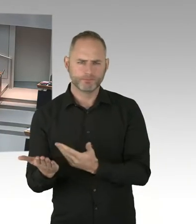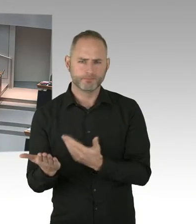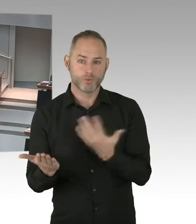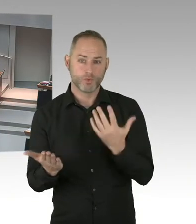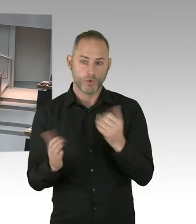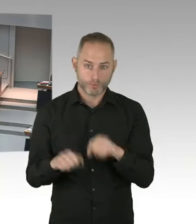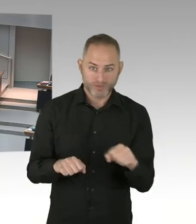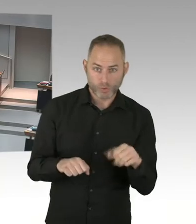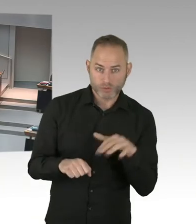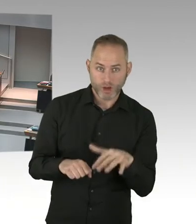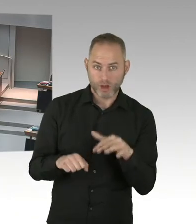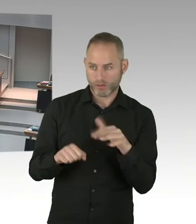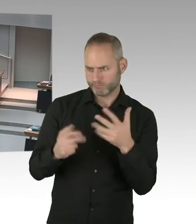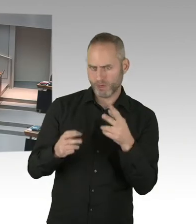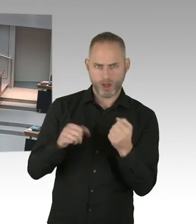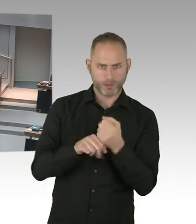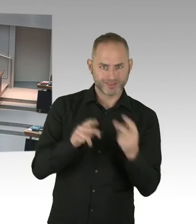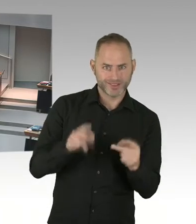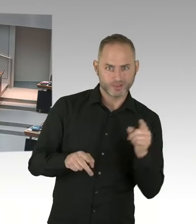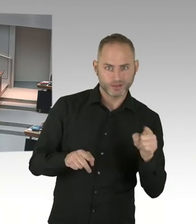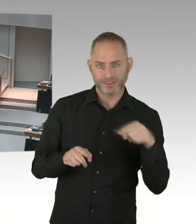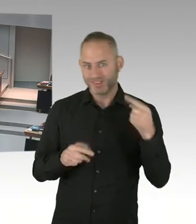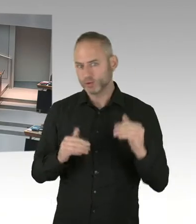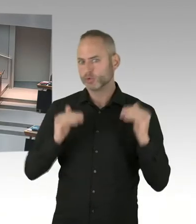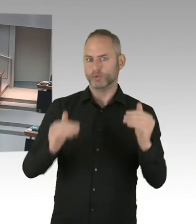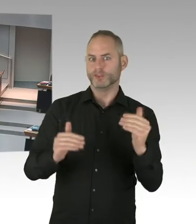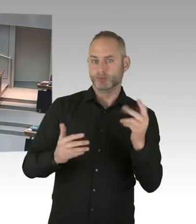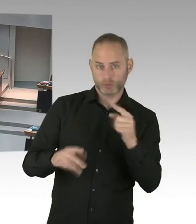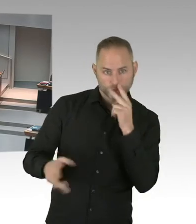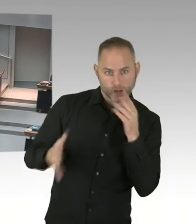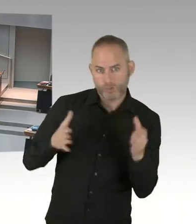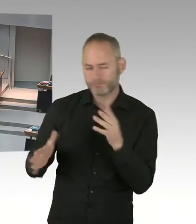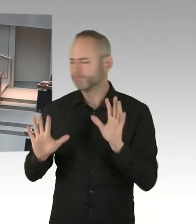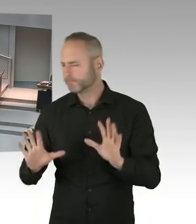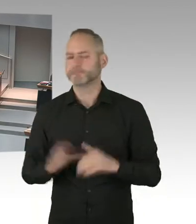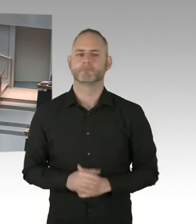der wir ja 2016 beigetreten sind. Und deren Ziele war 90/90/90 und die Null zu erreichen.